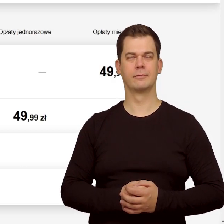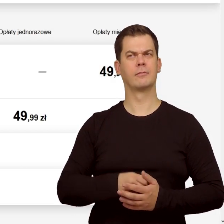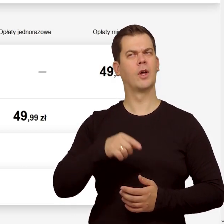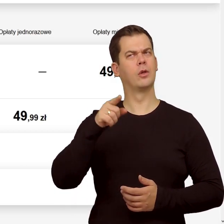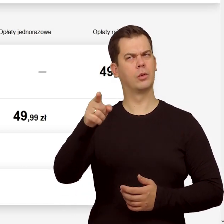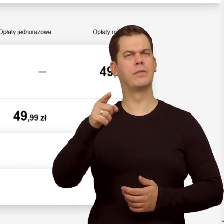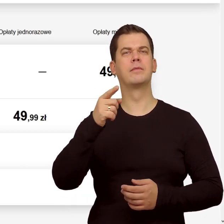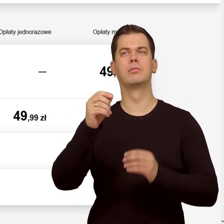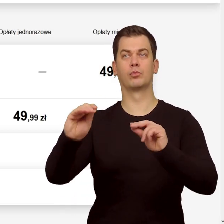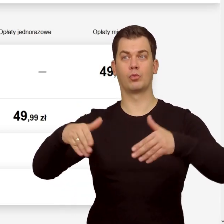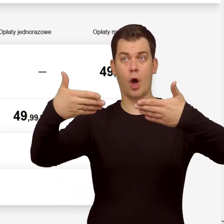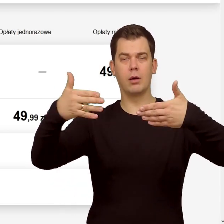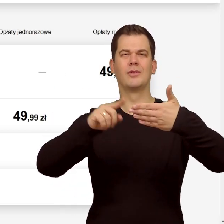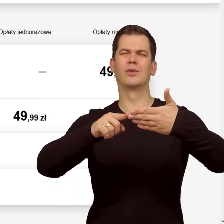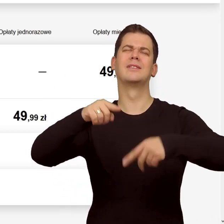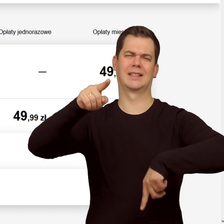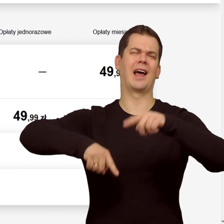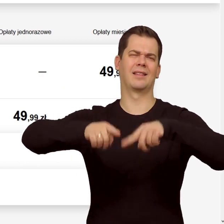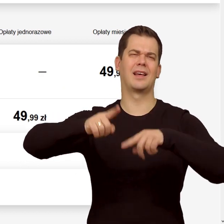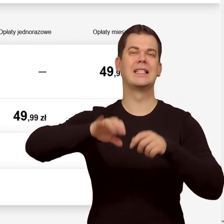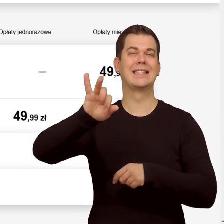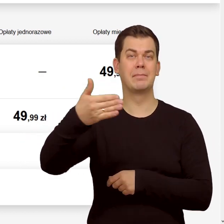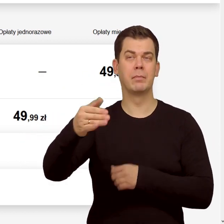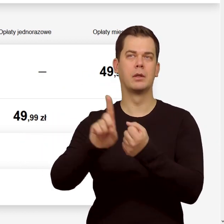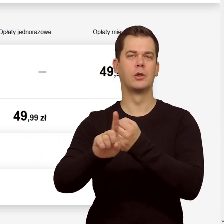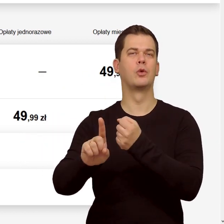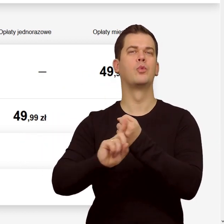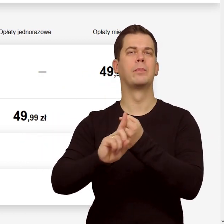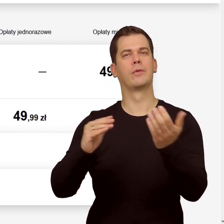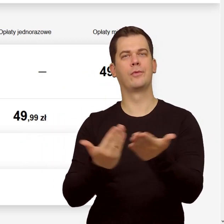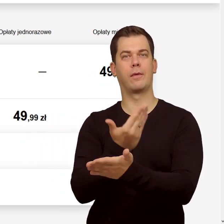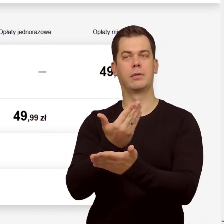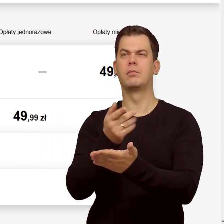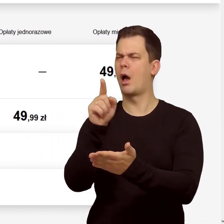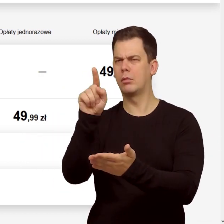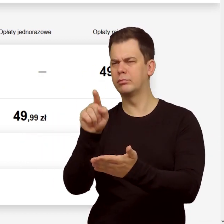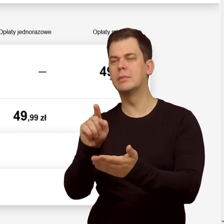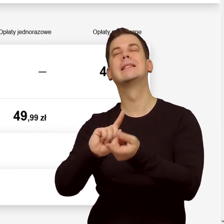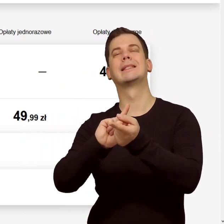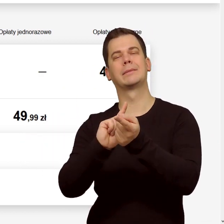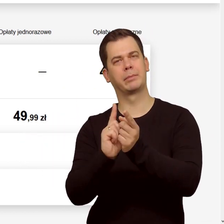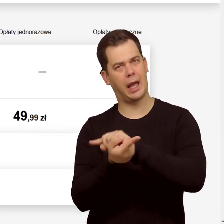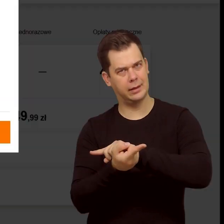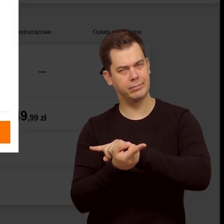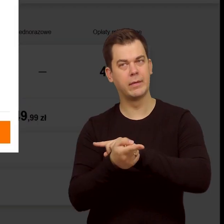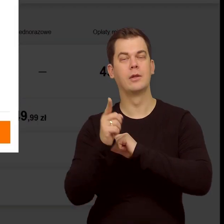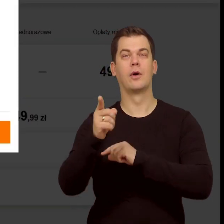Domyślnie podstawi się standardowa karta SIM i nowy numer. Kliknij "Zmień" i z rozwijanej listy wybierz eSIM.